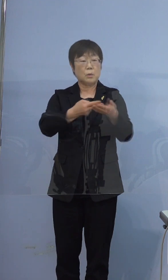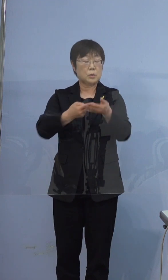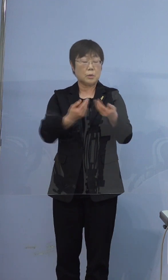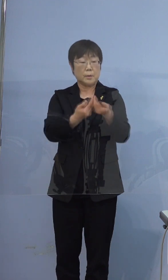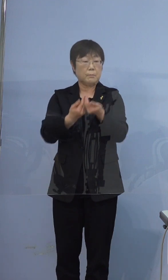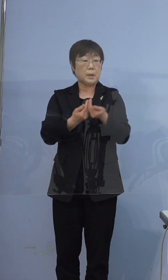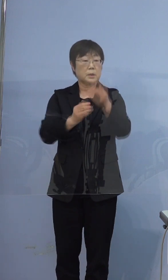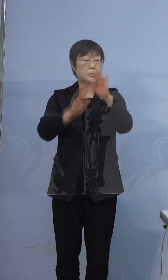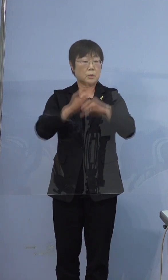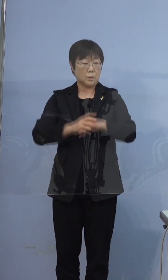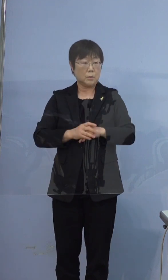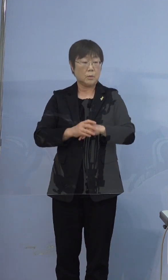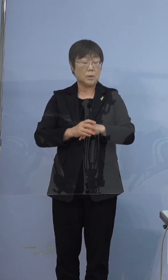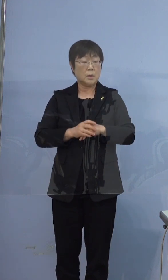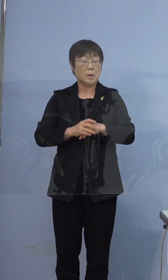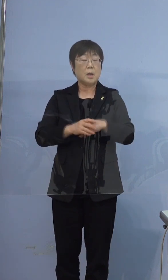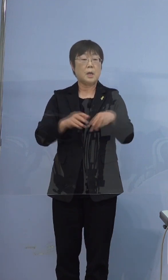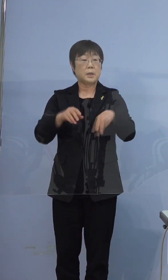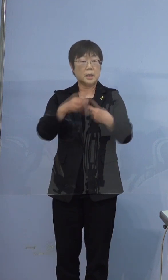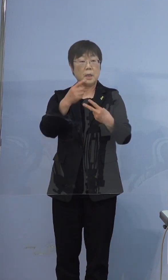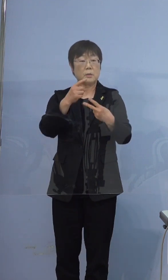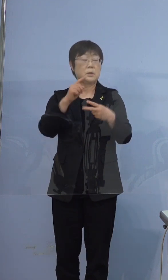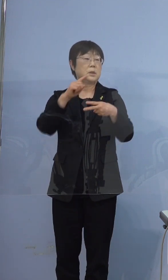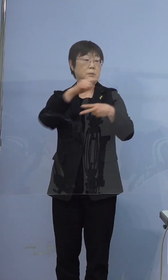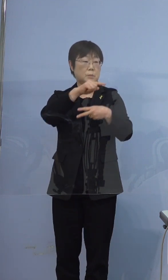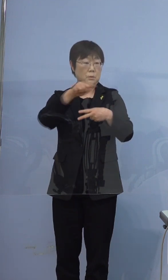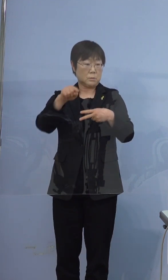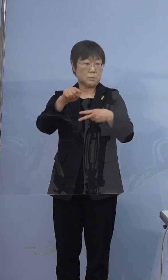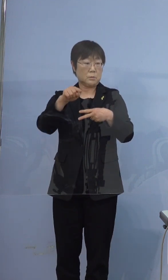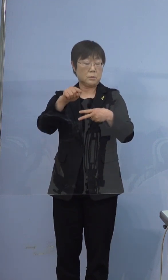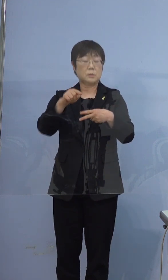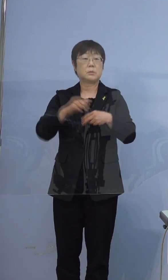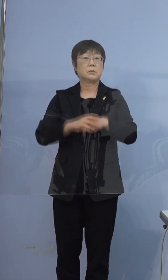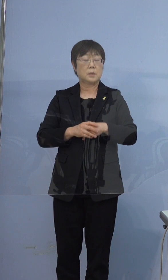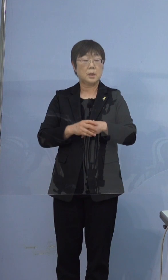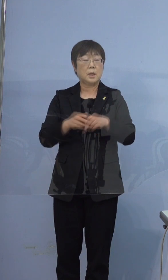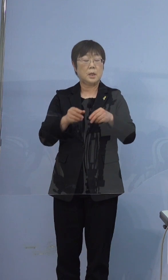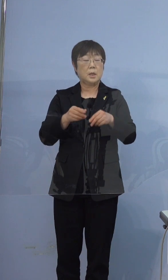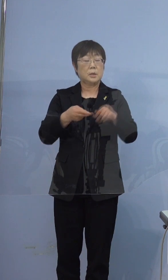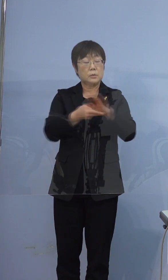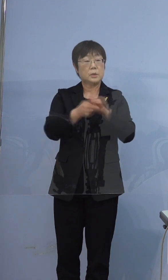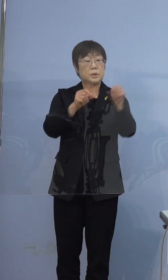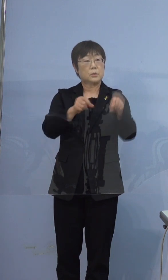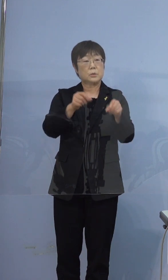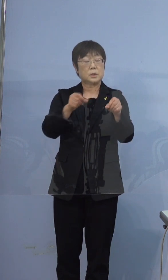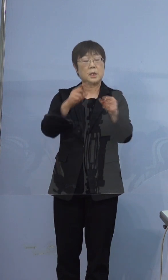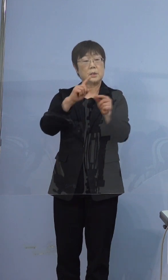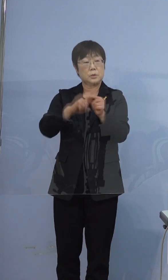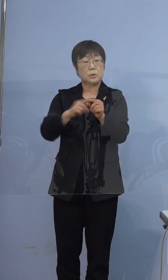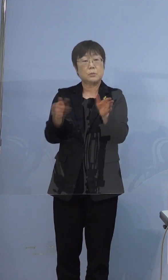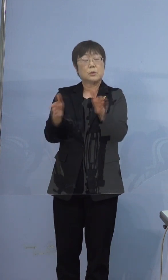確保病床200（床）に対しまして 入院調整中の方を含めて28（名）